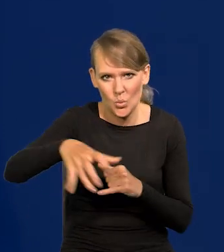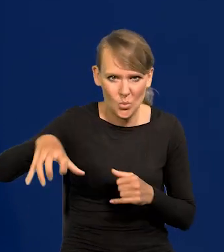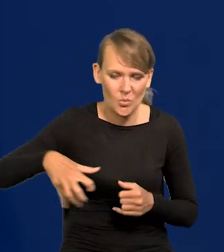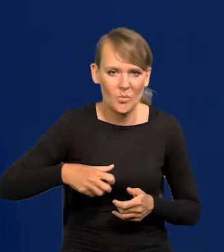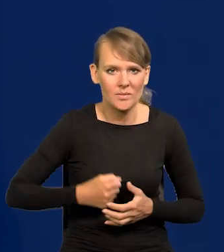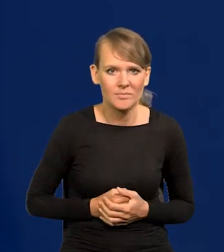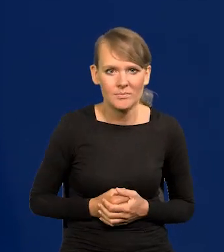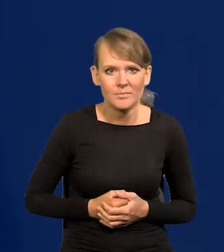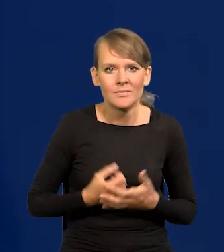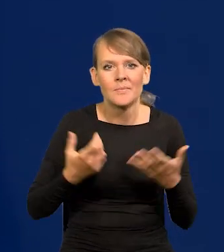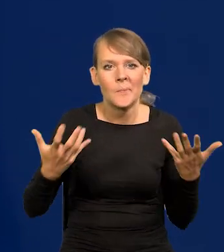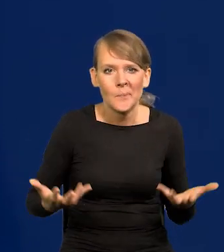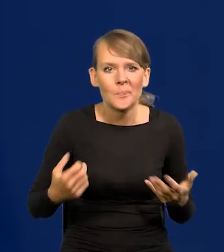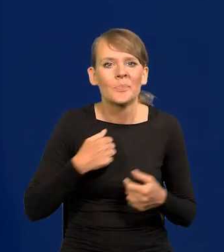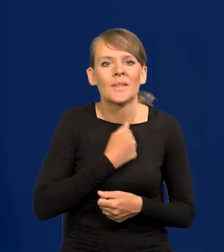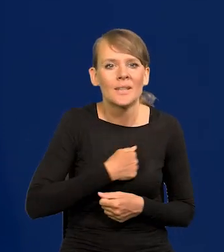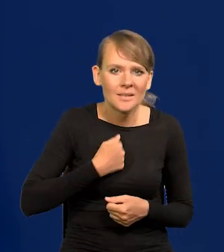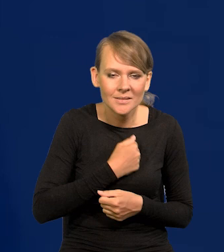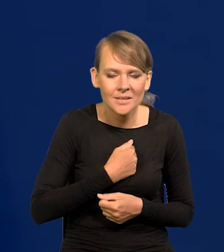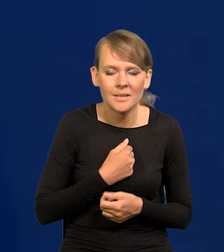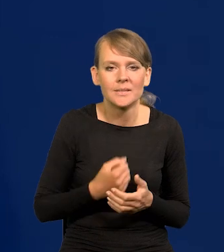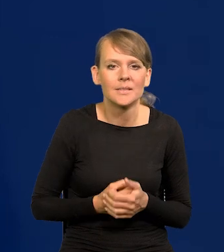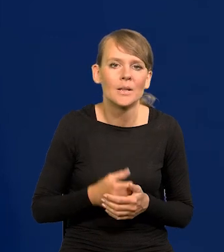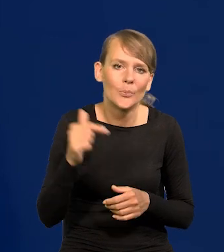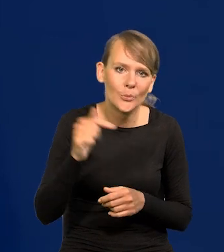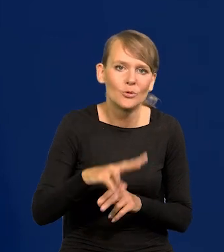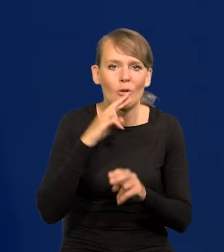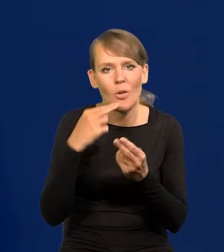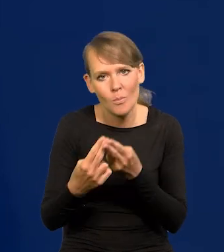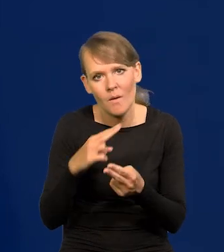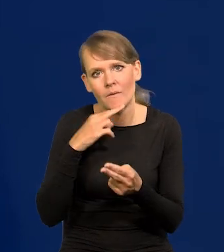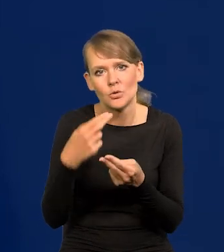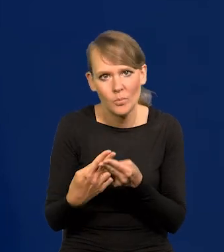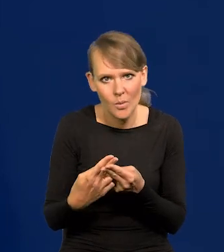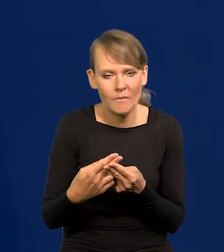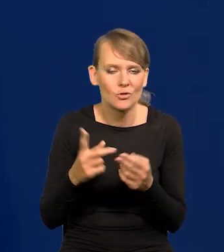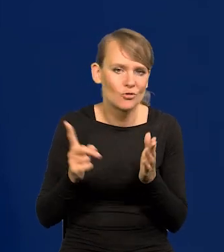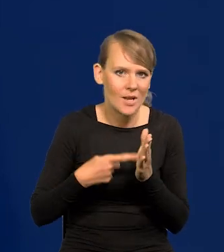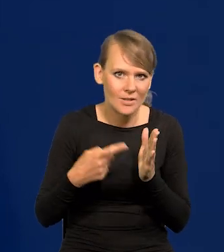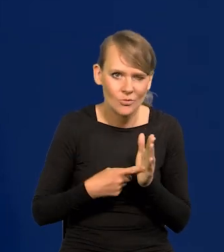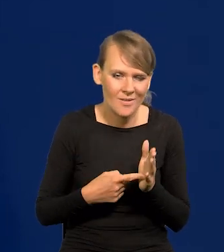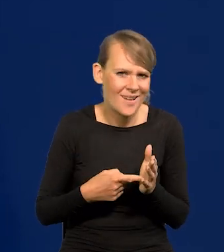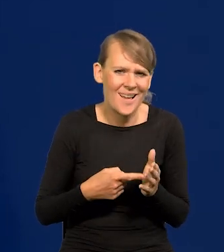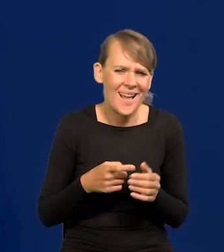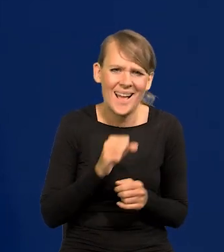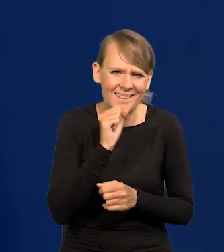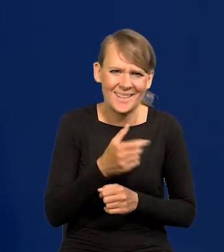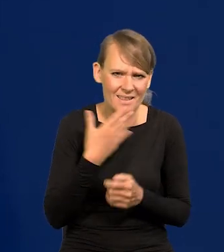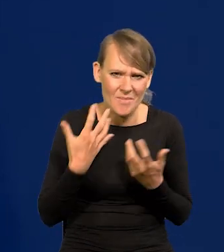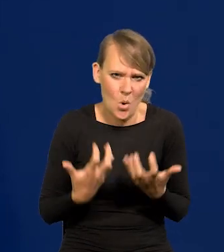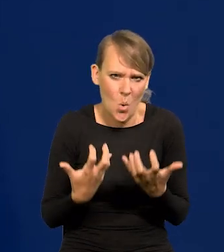No niestety, trzeba się do tego odnosić często, chociaż nikt nie ma ochoty w ogóle się do tego odnosić,